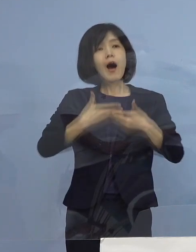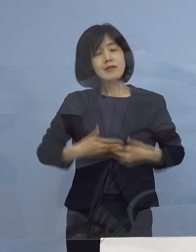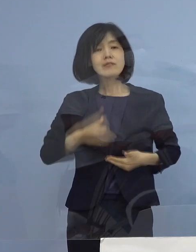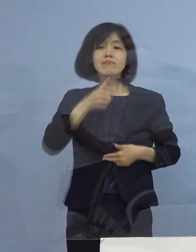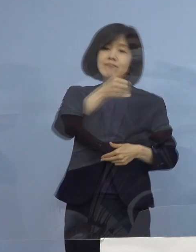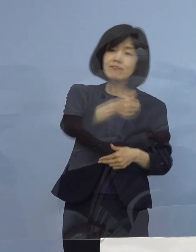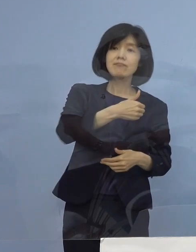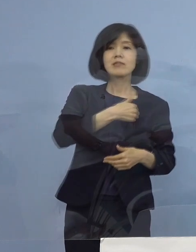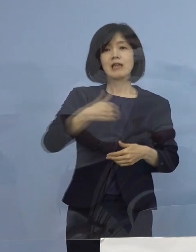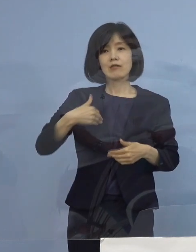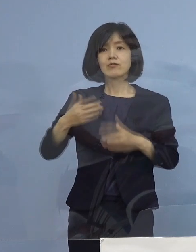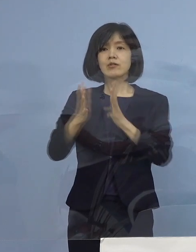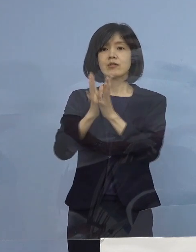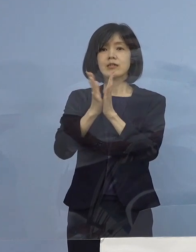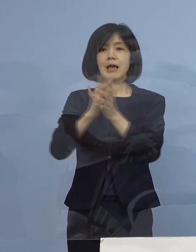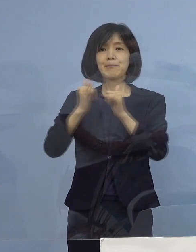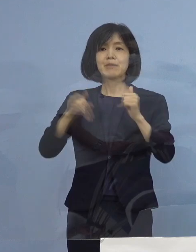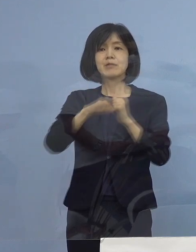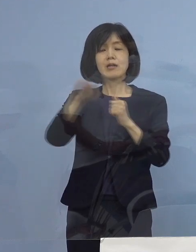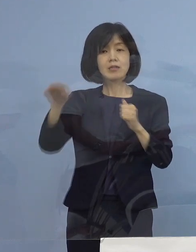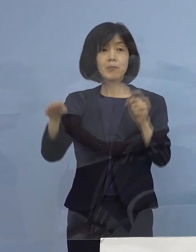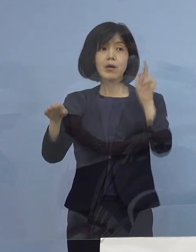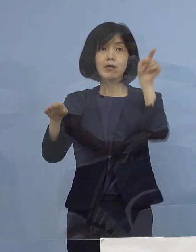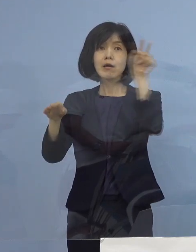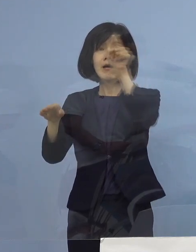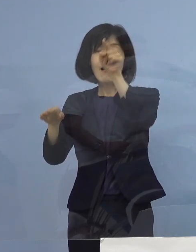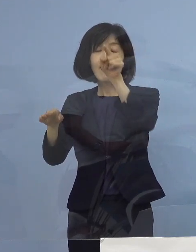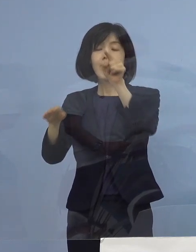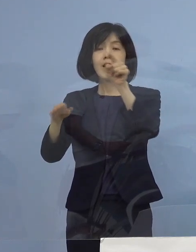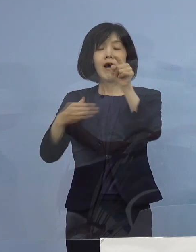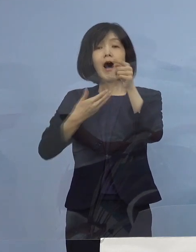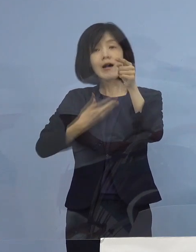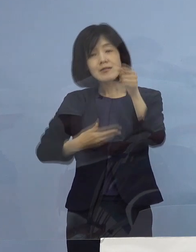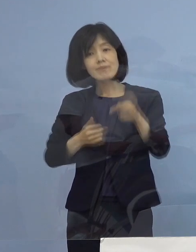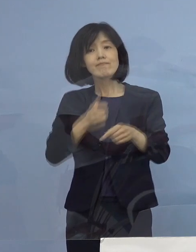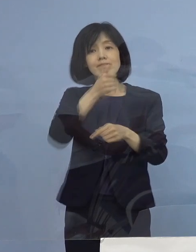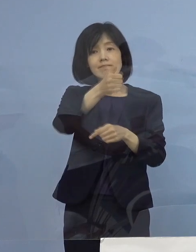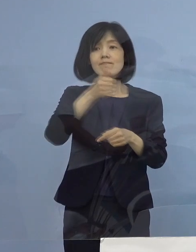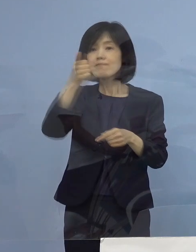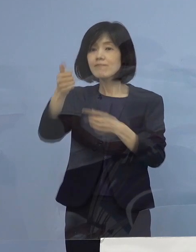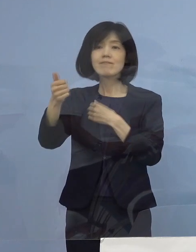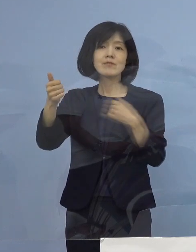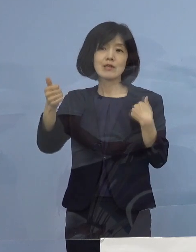県民の皆さん方にも安心感を与えていただく その ご尽力をいただいている